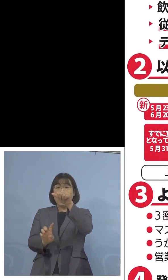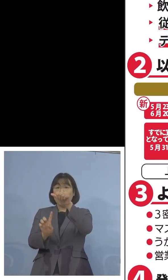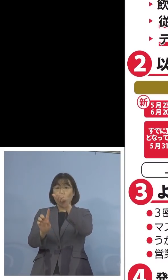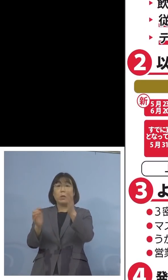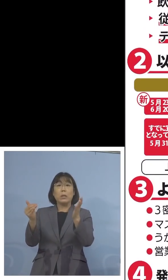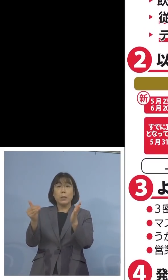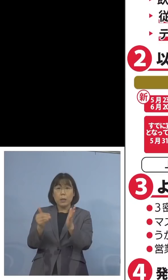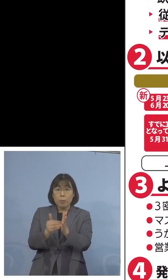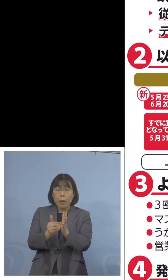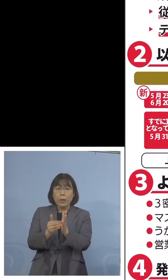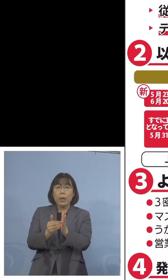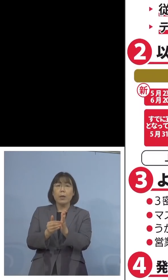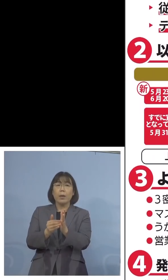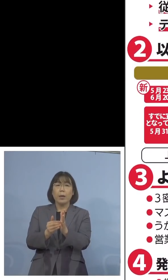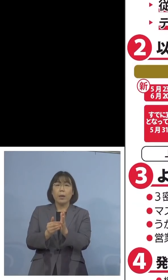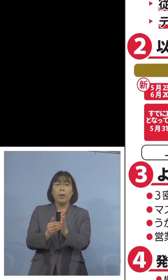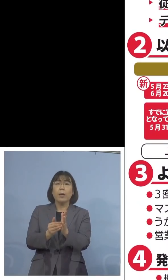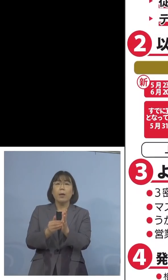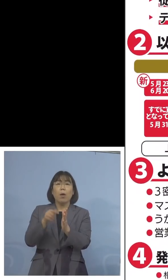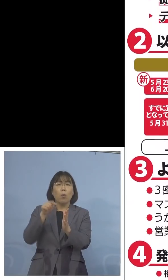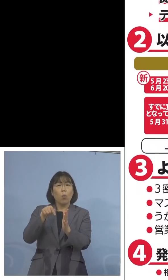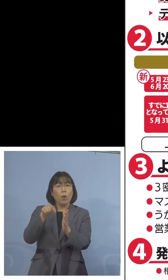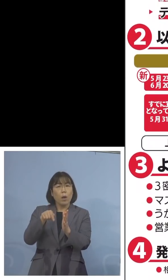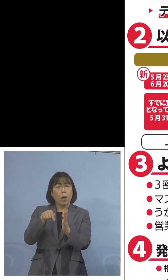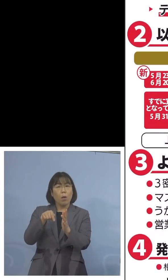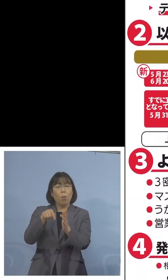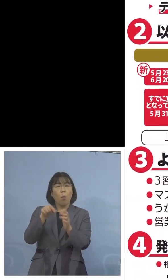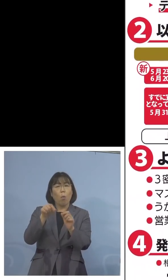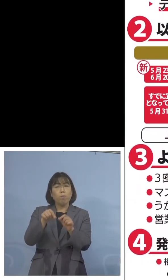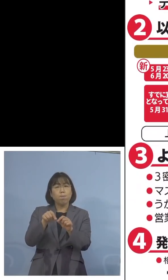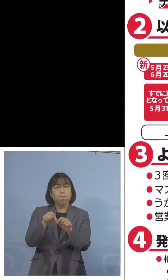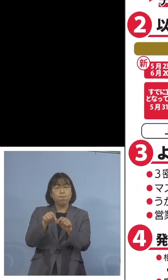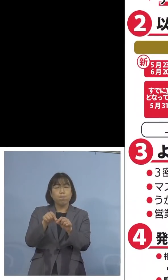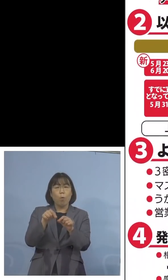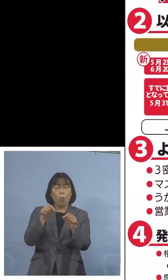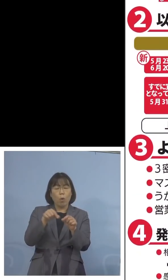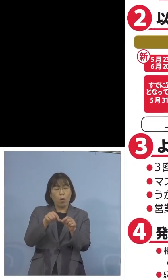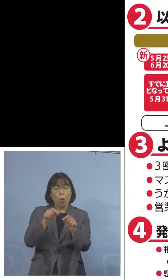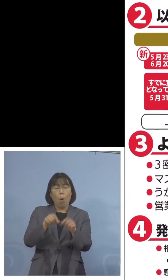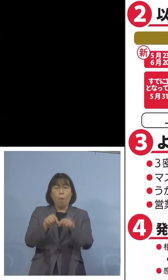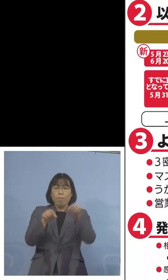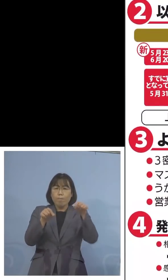となっているところ、これを 延期をしようではないかという要請が